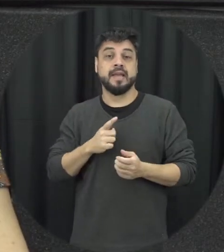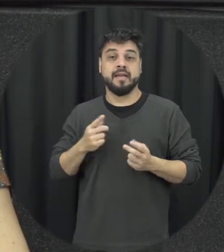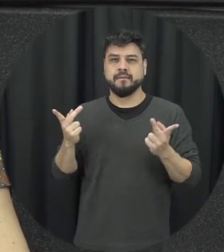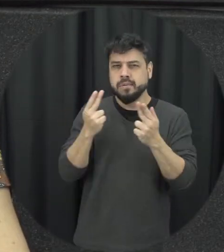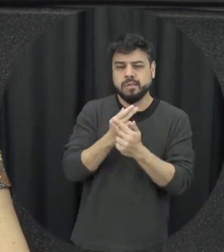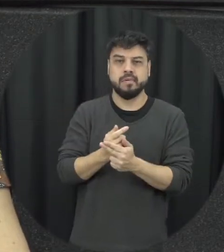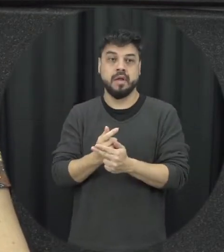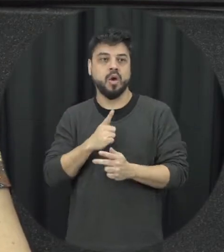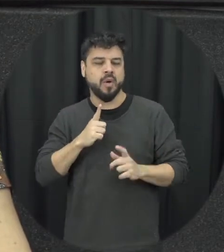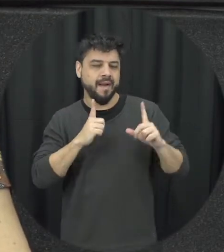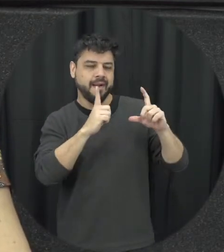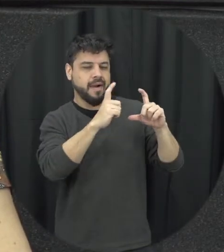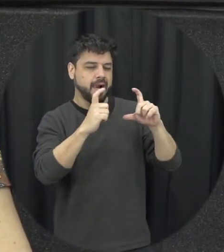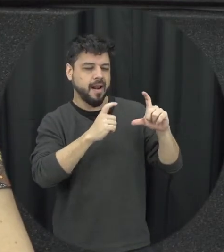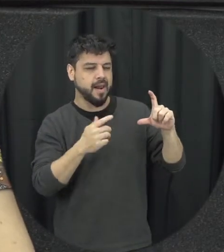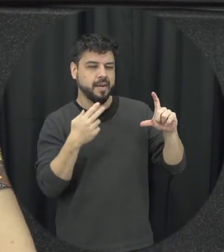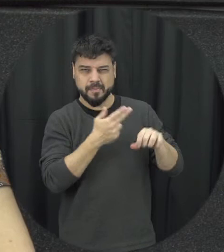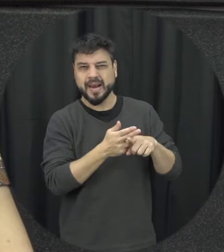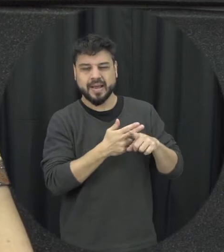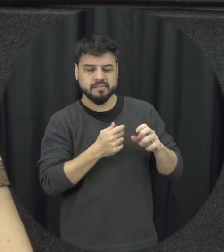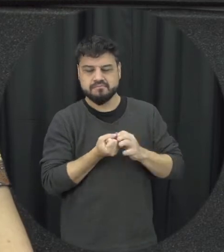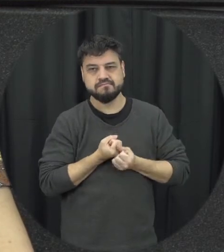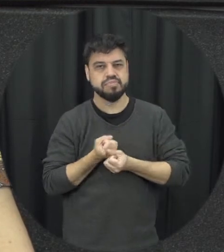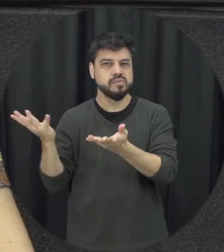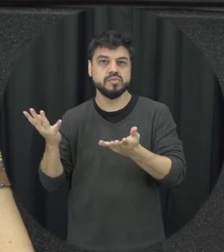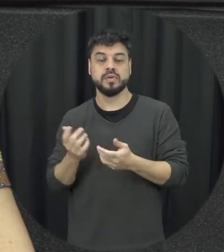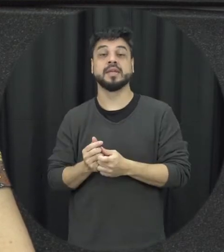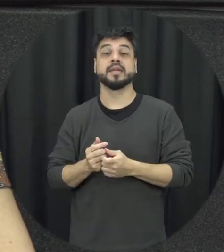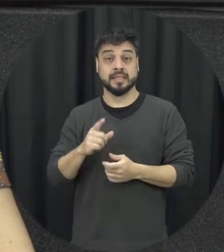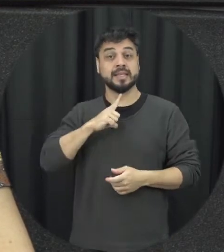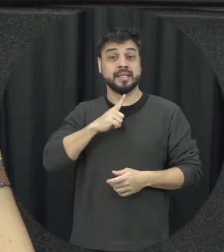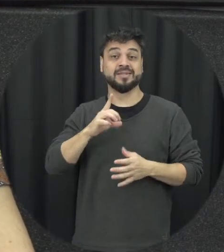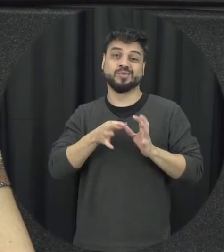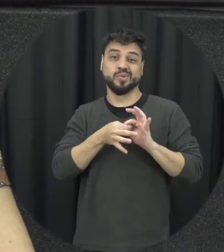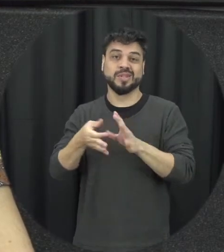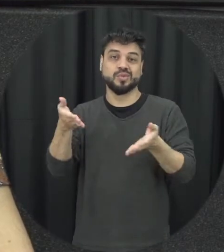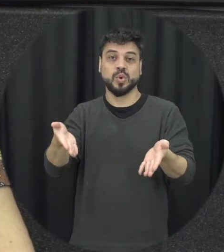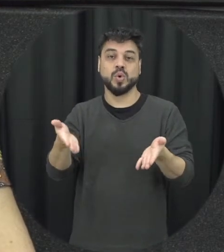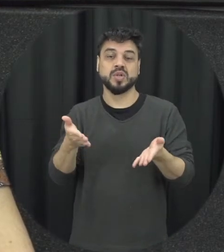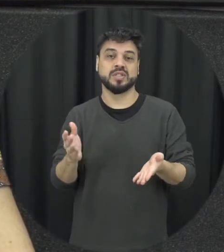fotos íntimas na internet e só uma coisa também que dentro do nosso contexto né atual é bastante